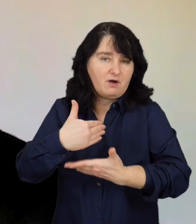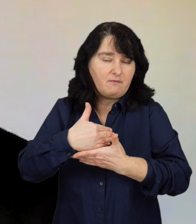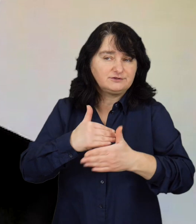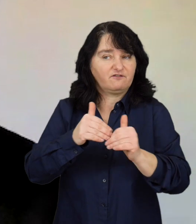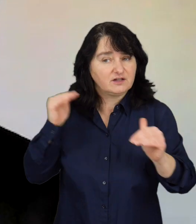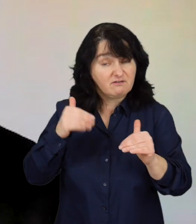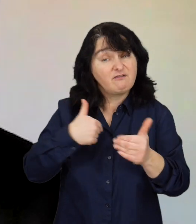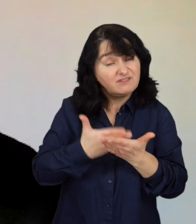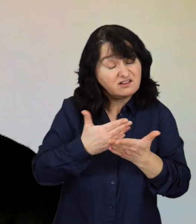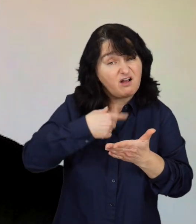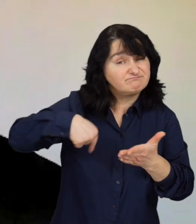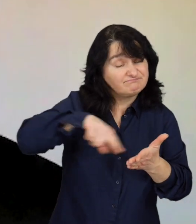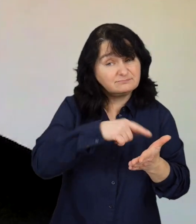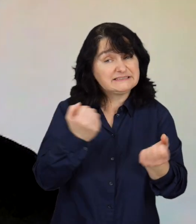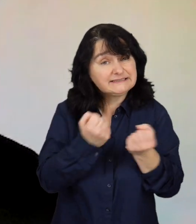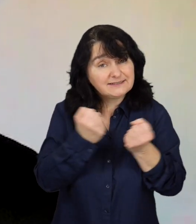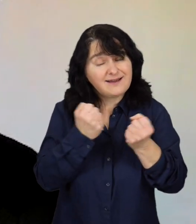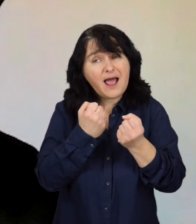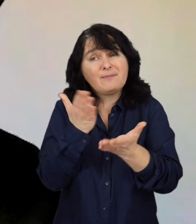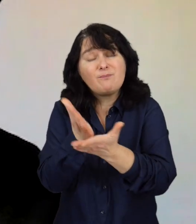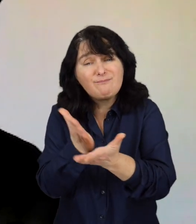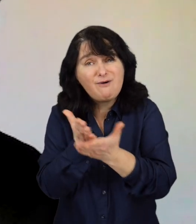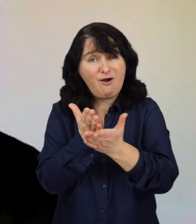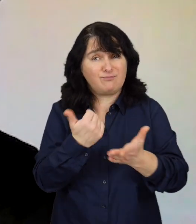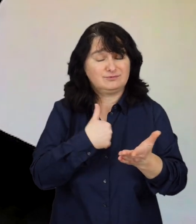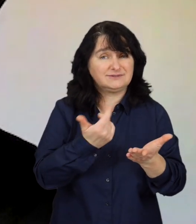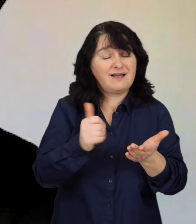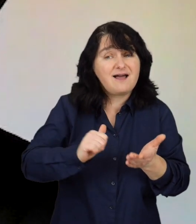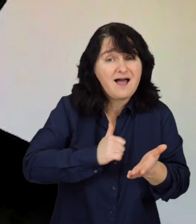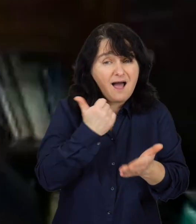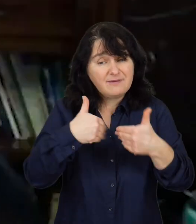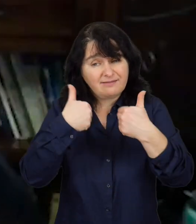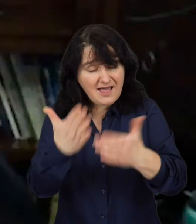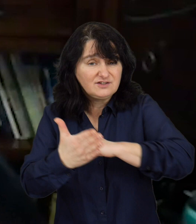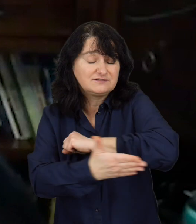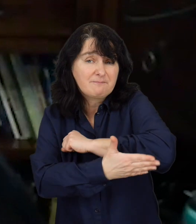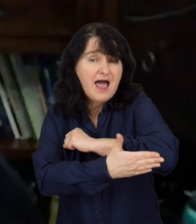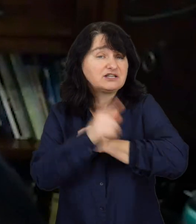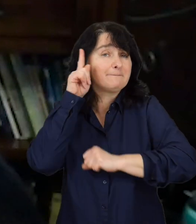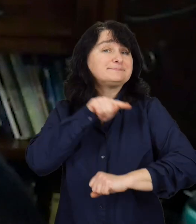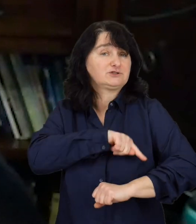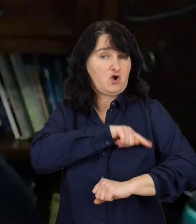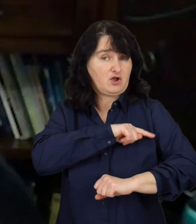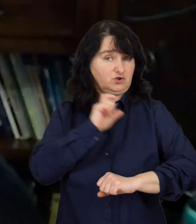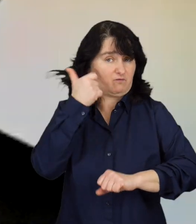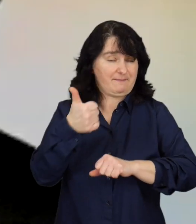No i my staramy się reagować, wychodzić naprzeciw przede wszystkim udzielając wsparcia psychologicznego,